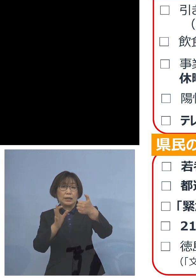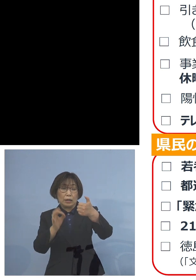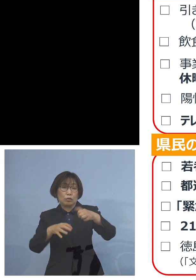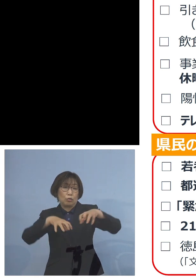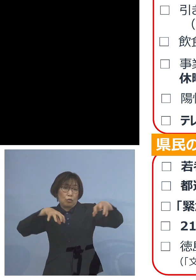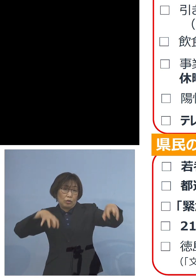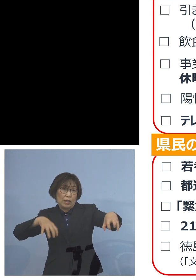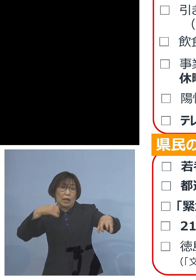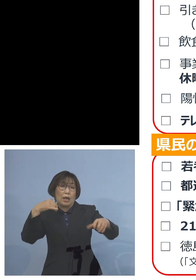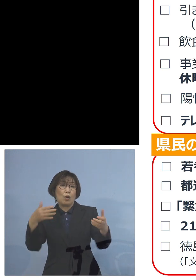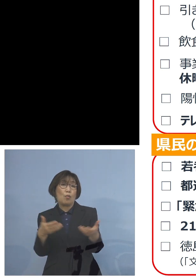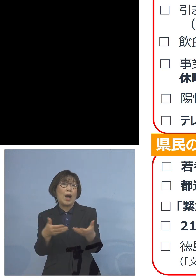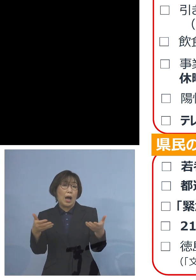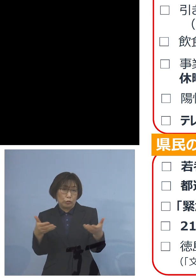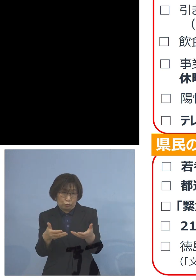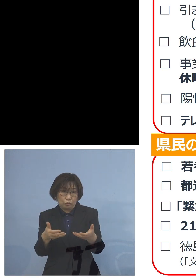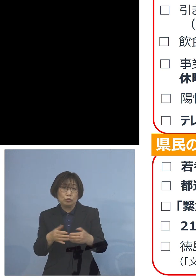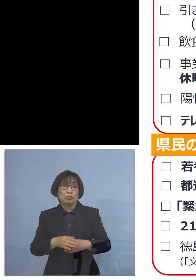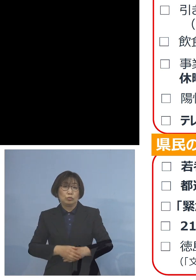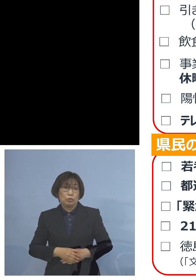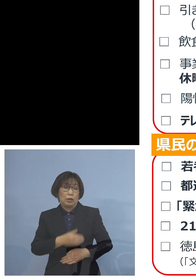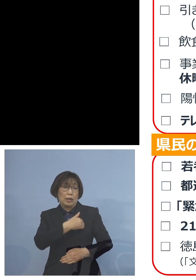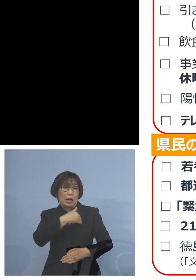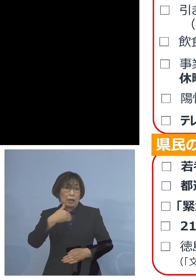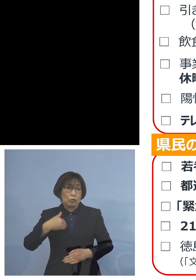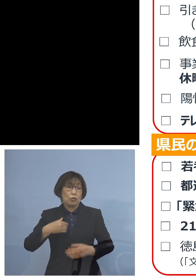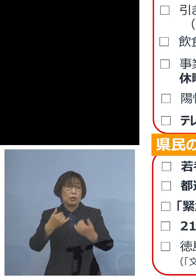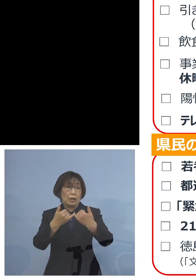是非可能な皆様方 あるいは5割は難しいよ